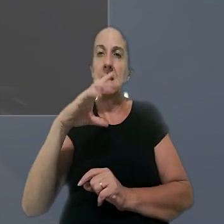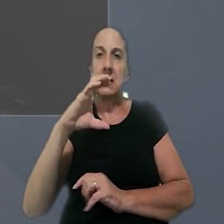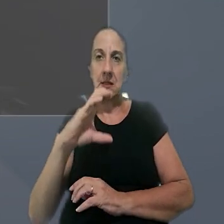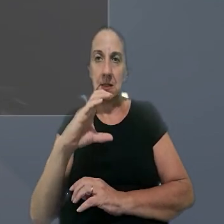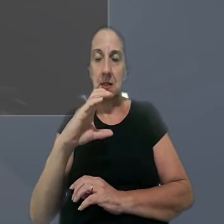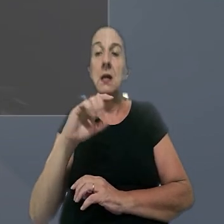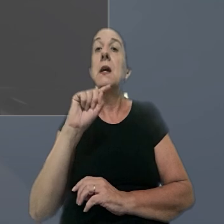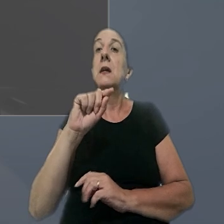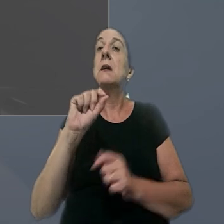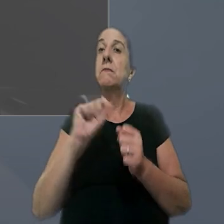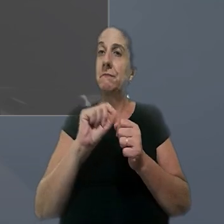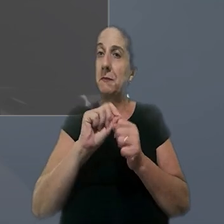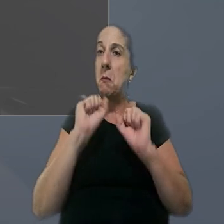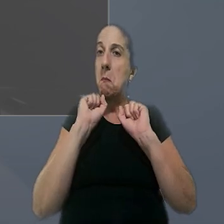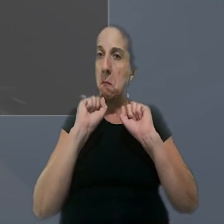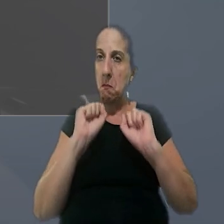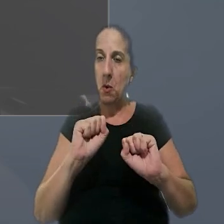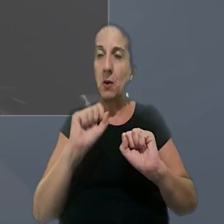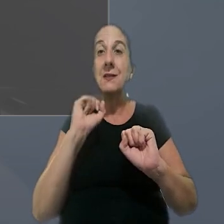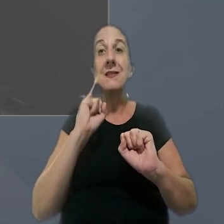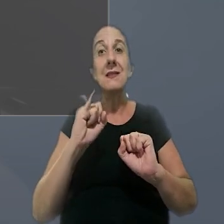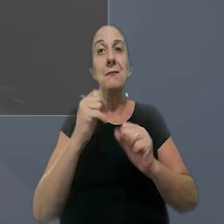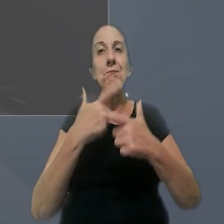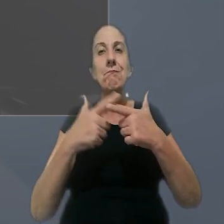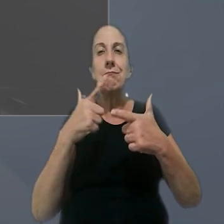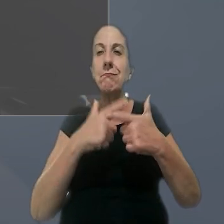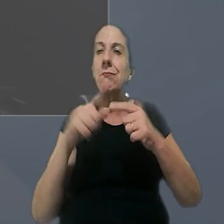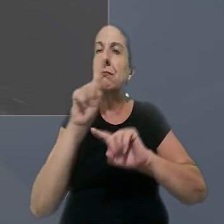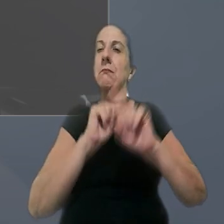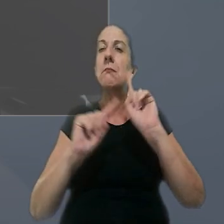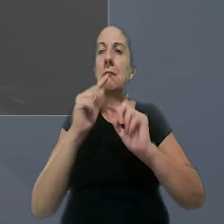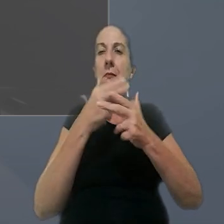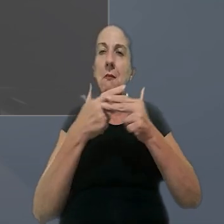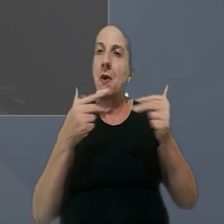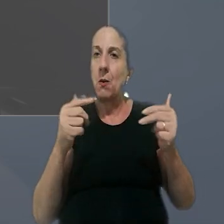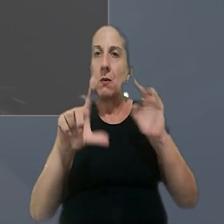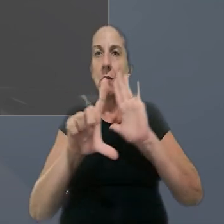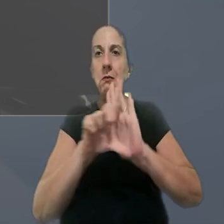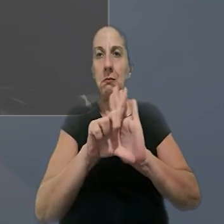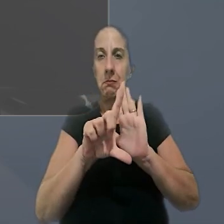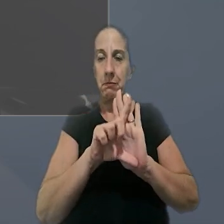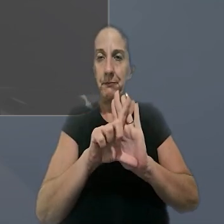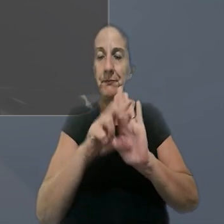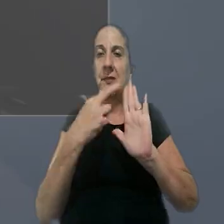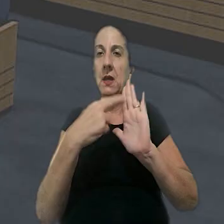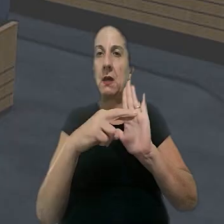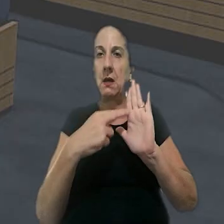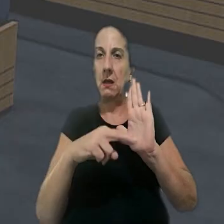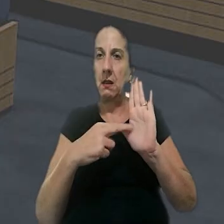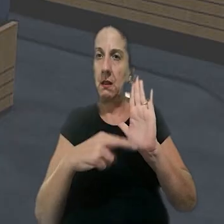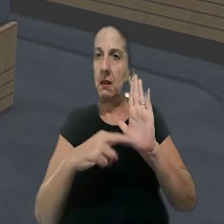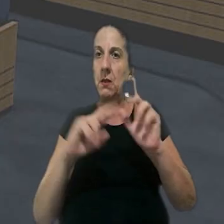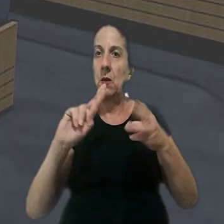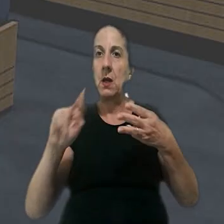que admite esse tipo de ação em caso de violação literal de dispositivo de lei. A relatora do